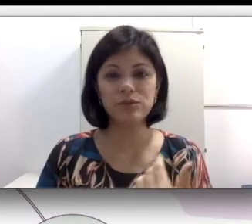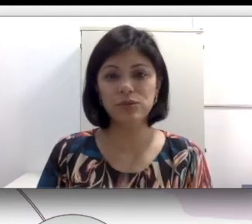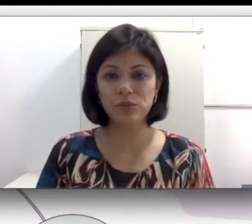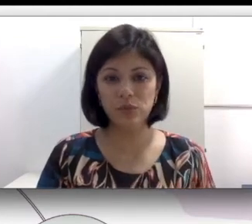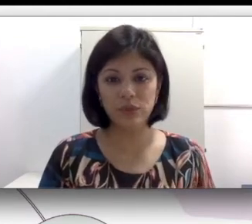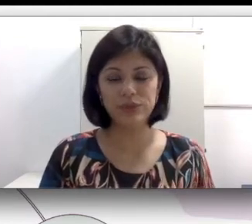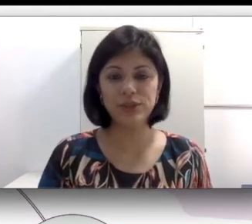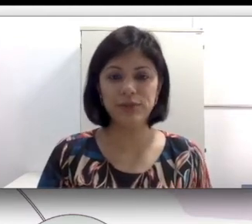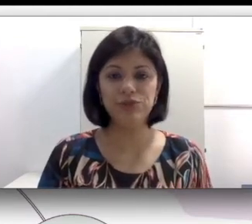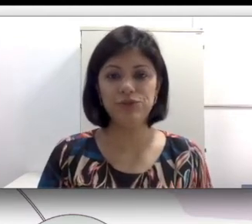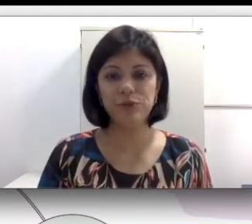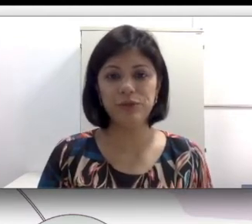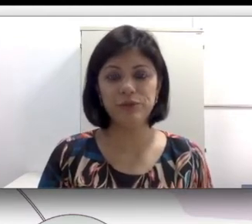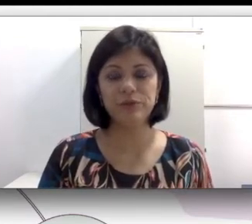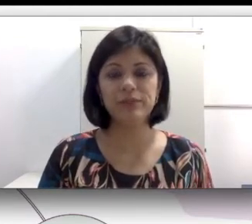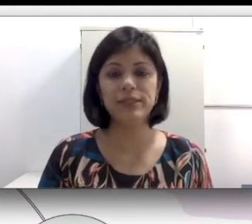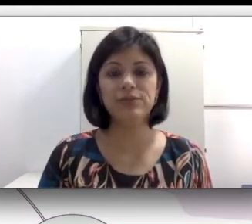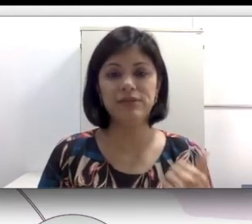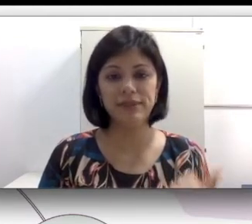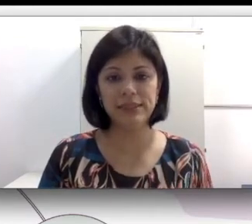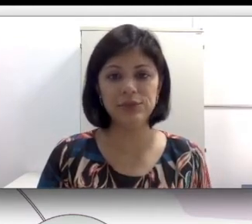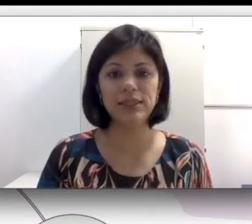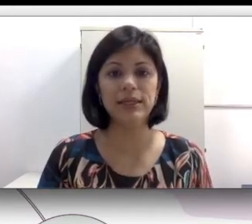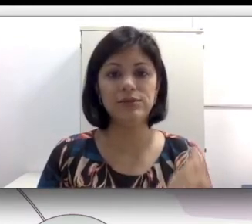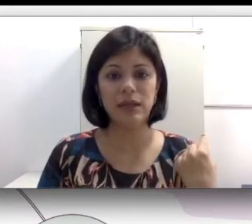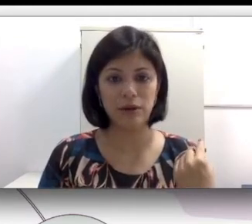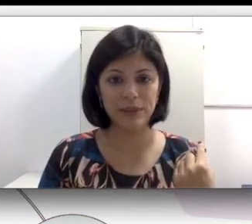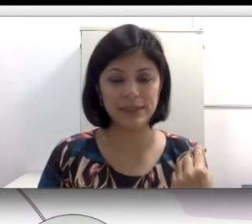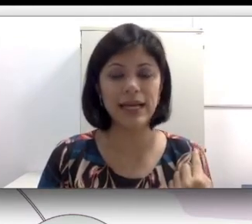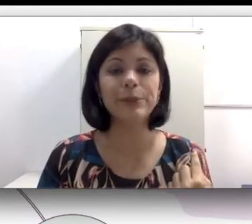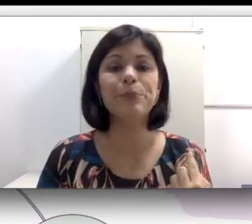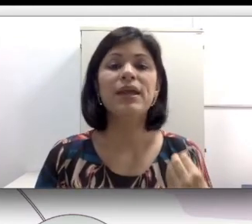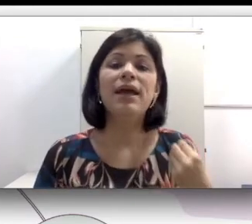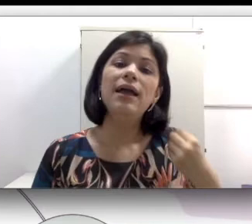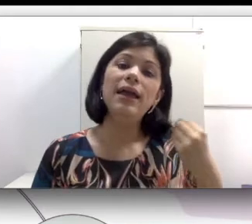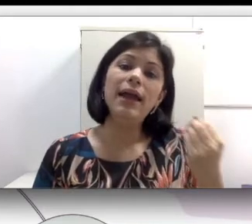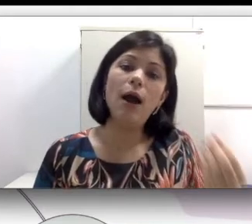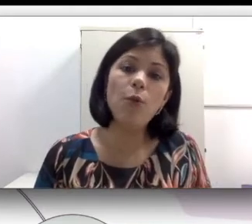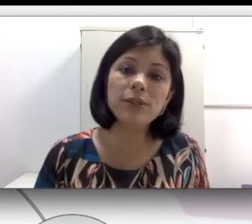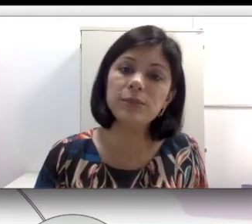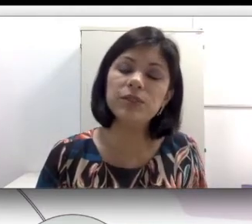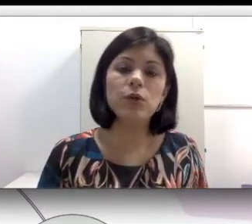sugestão de filme que eu fiz pra vocês “travessia do Silêncio” na aula passada, algumas pessoas